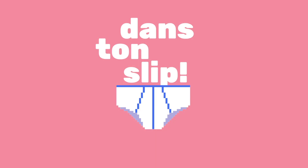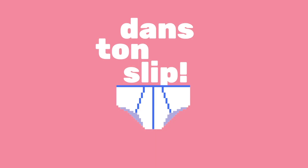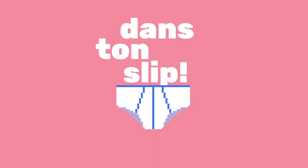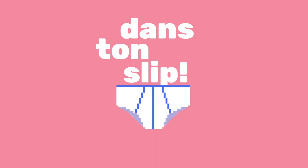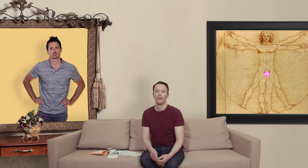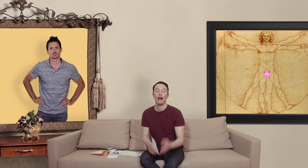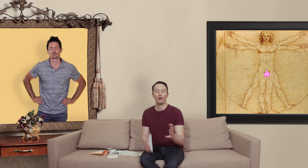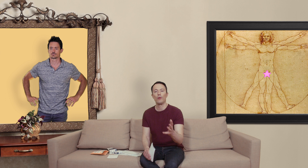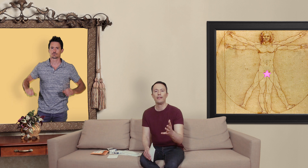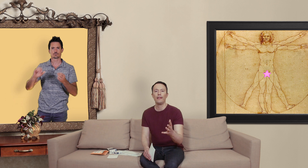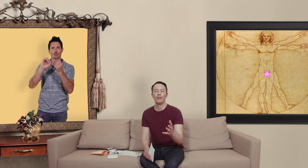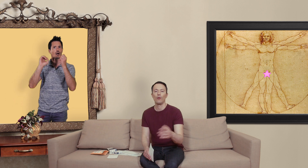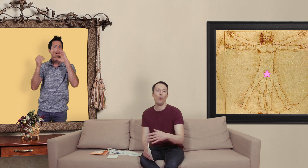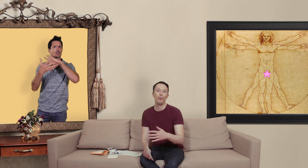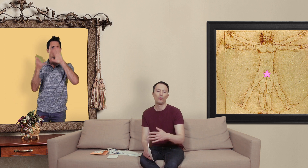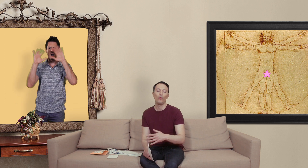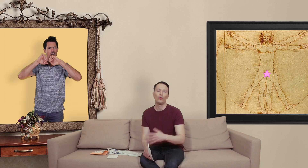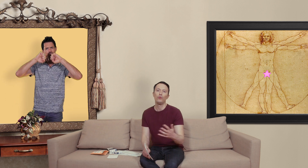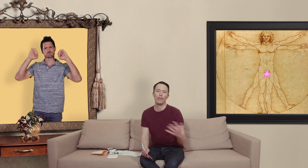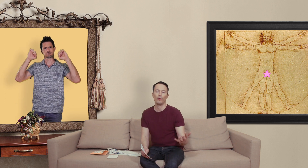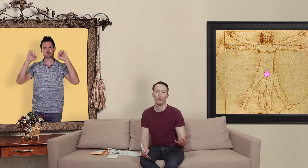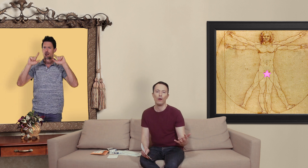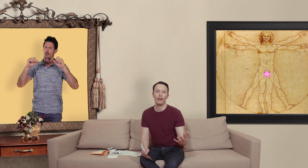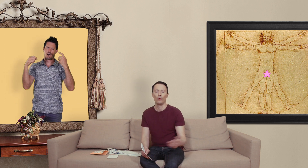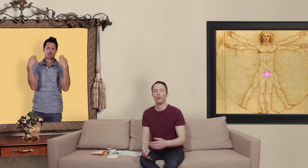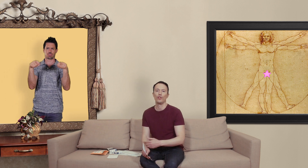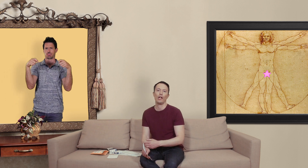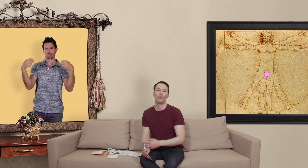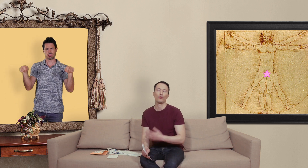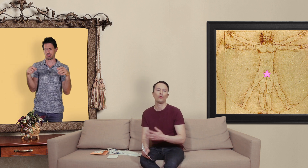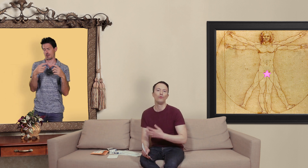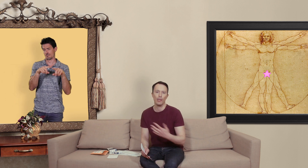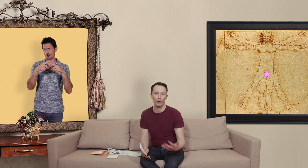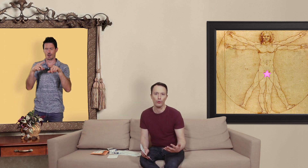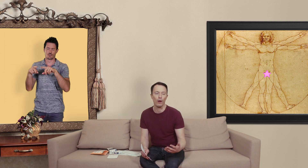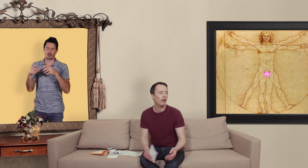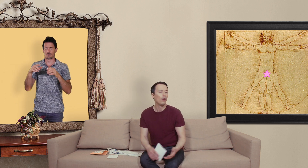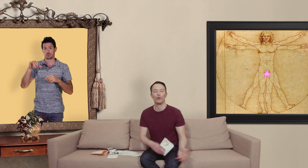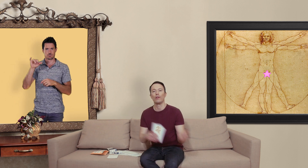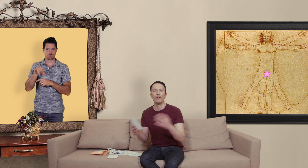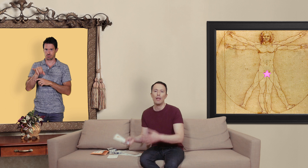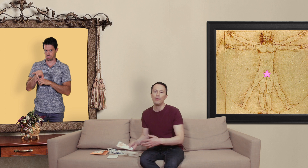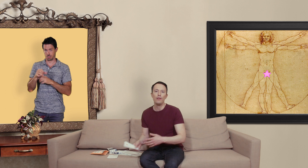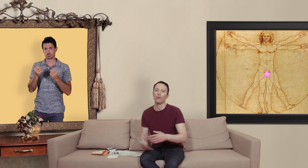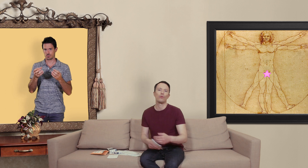alors sur internet on peut trouver tout et n'importe quoi et on trouve généralement surtout n'importe quoi qu'on soit dans les habits qu'on soit